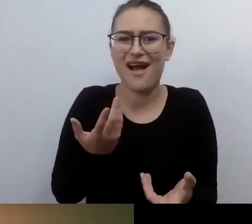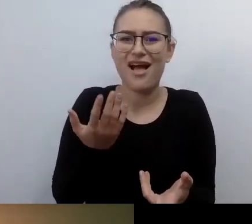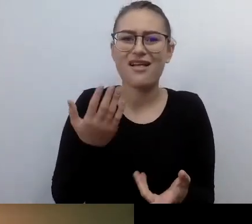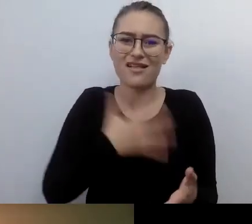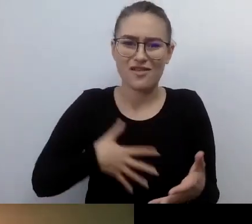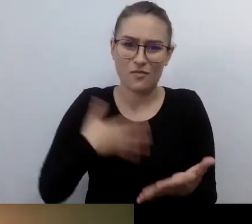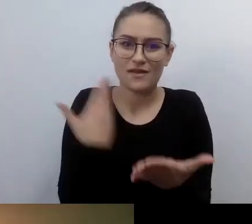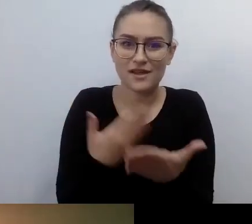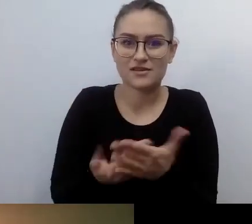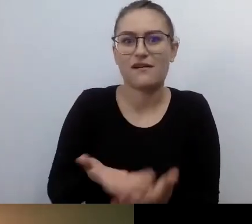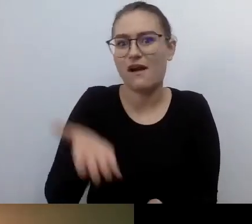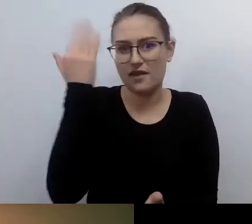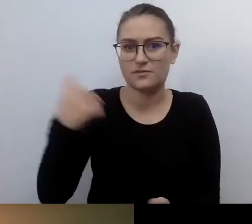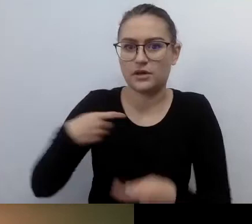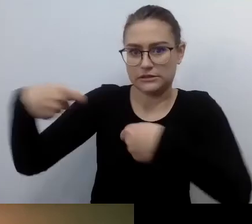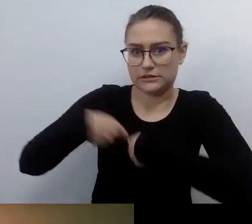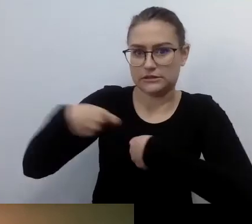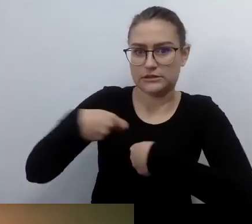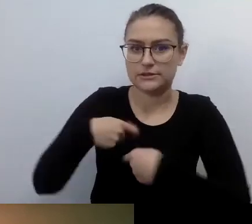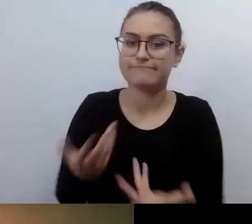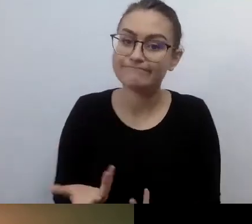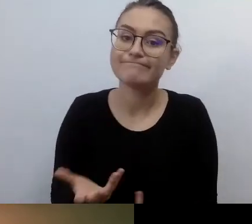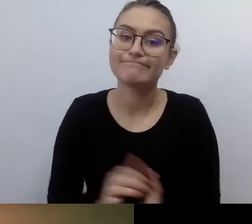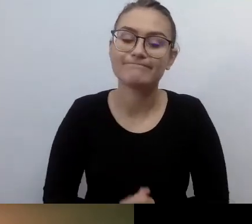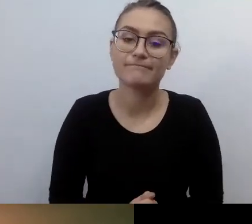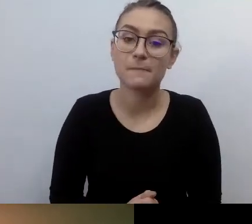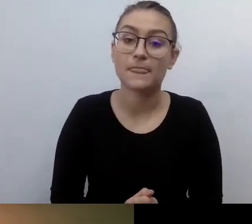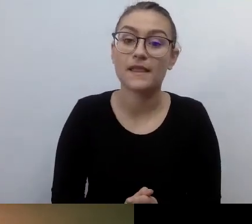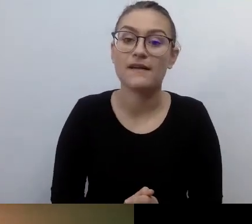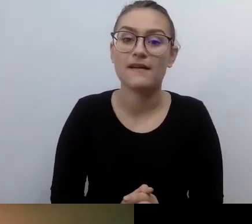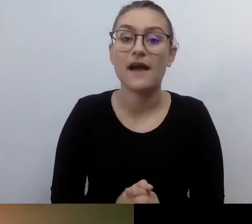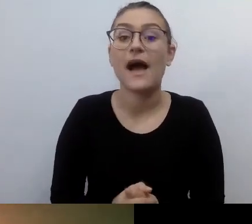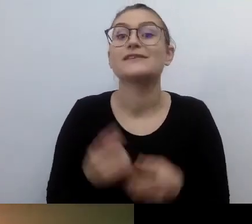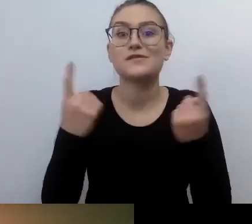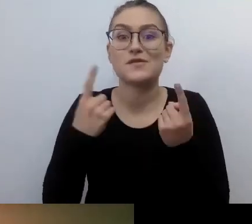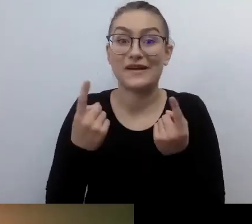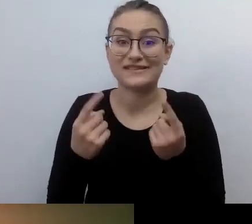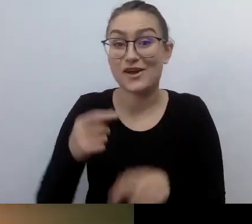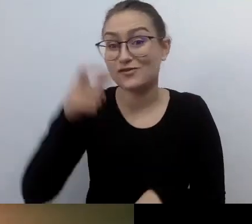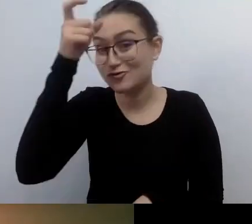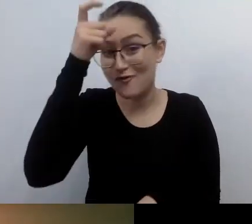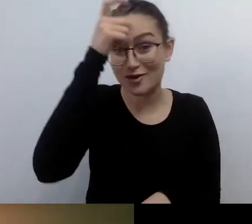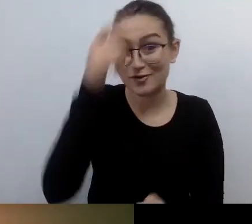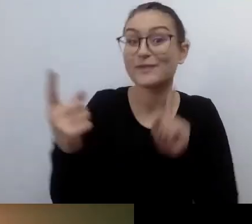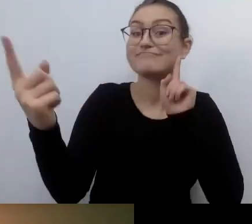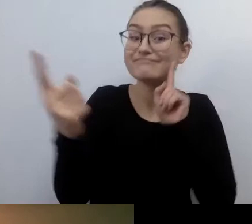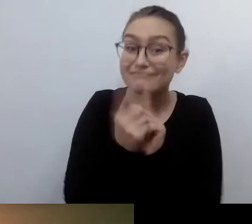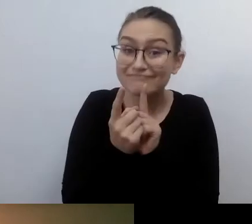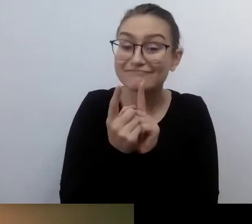jaką jest spotkanie człowieka z człowiekiem. Wszystkie działania prodostępnościowe mają służyć temu,